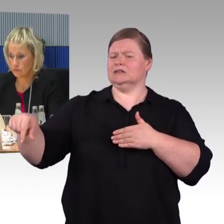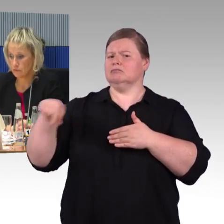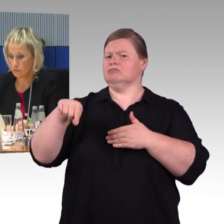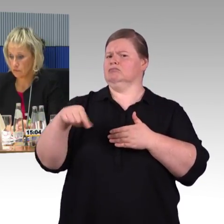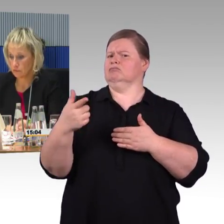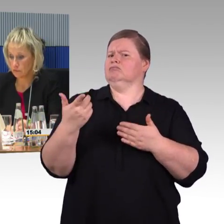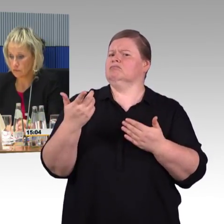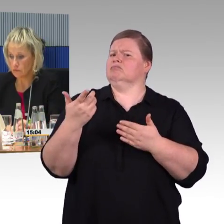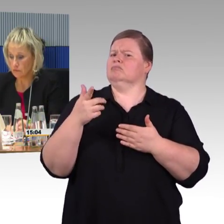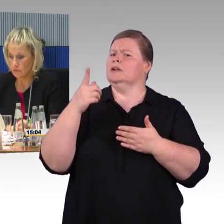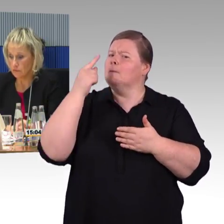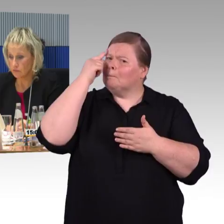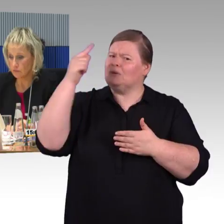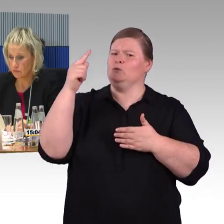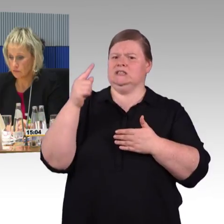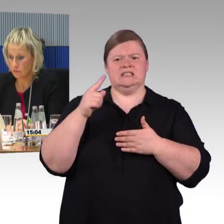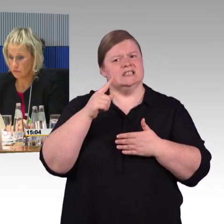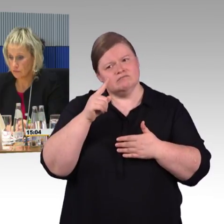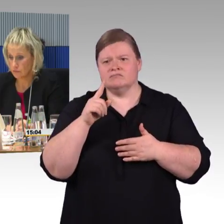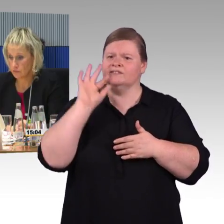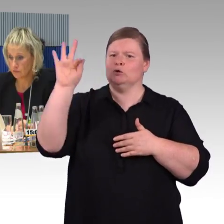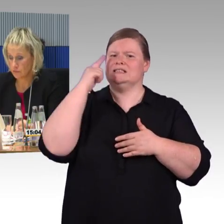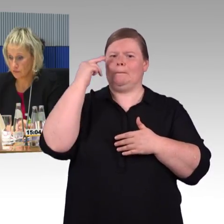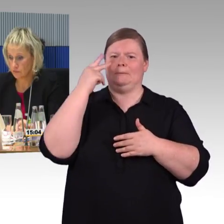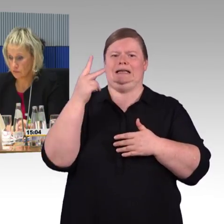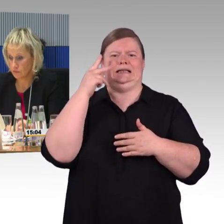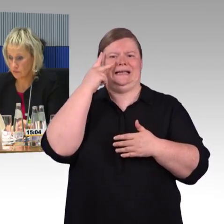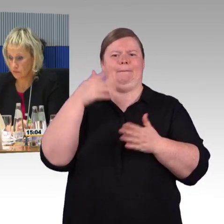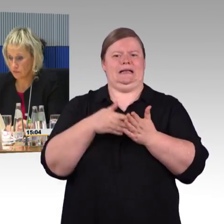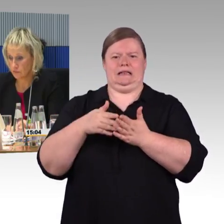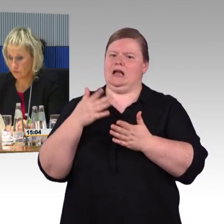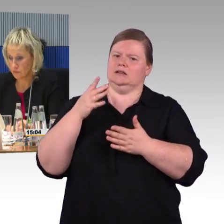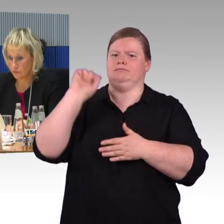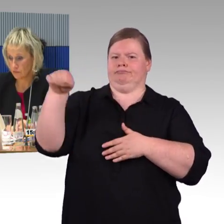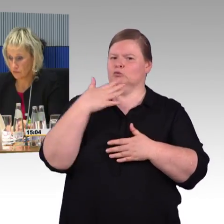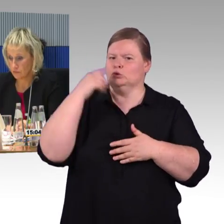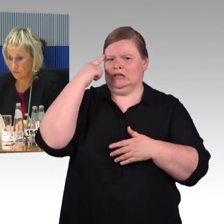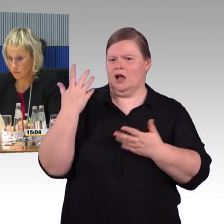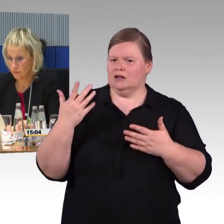das auch nutzen können. Ich wiederhole nochmal: Barrierefreiheit herzustellen kostet Geld